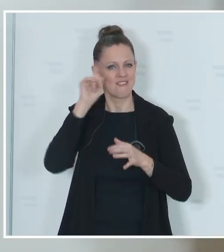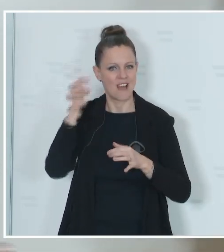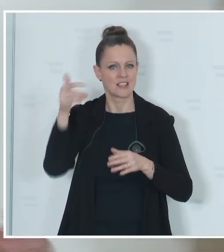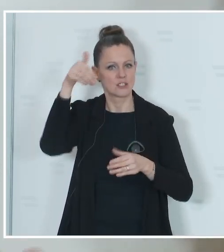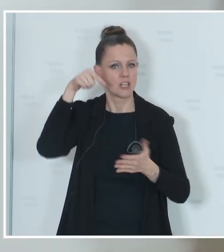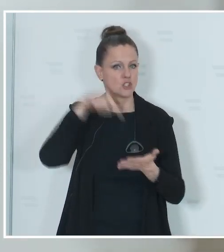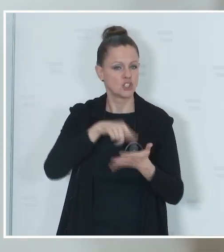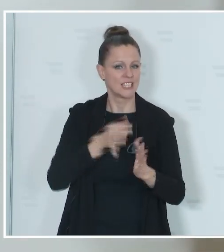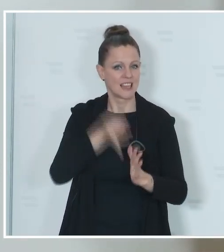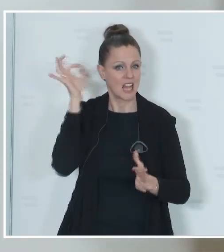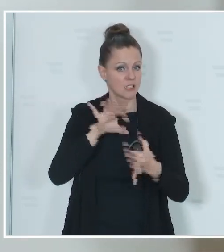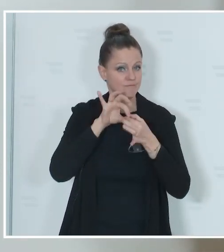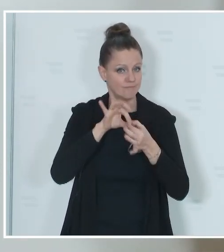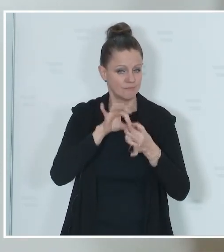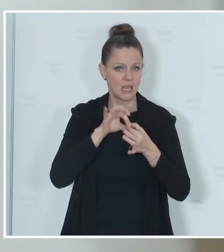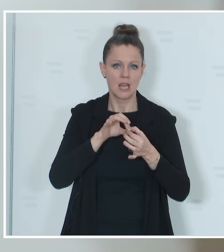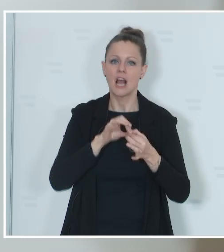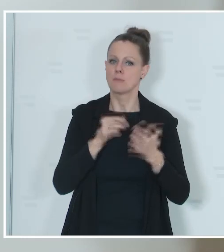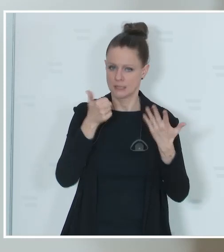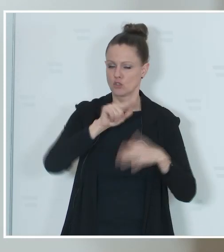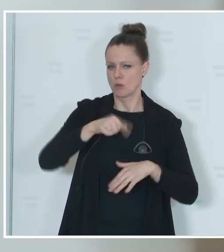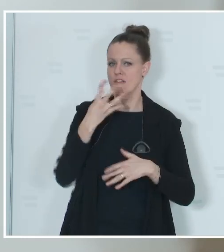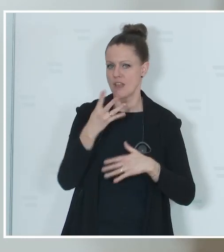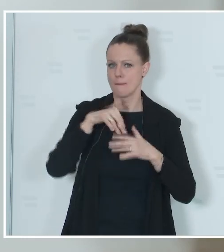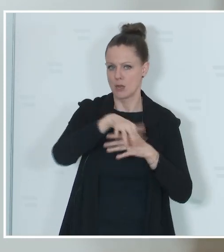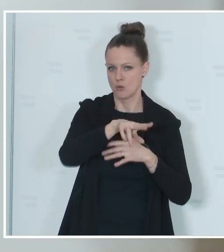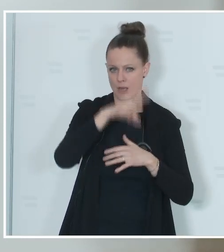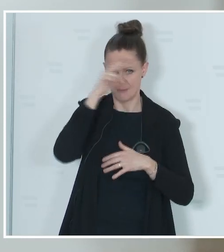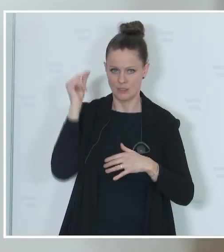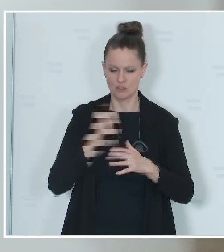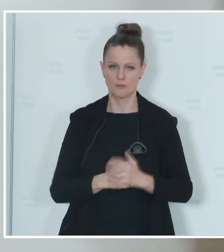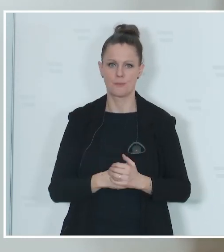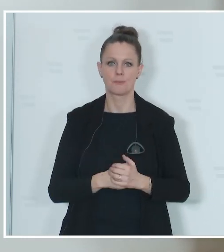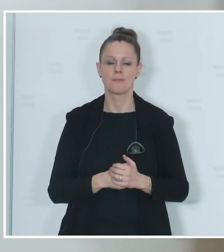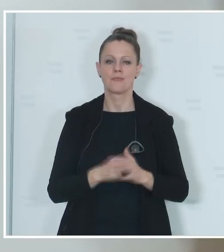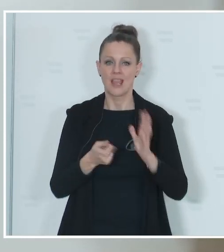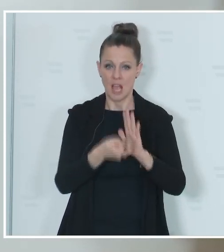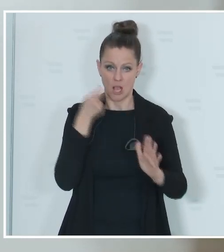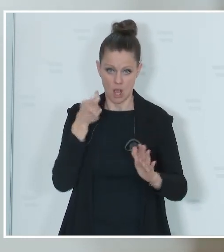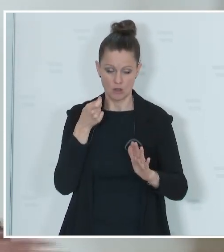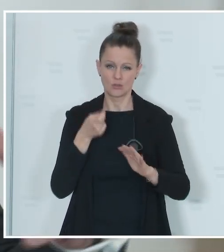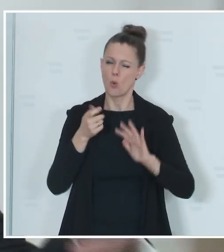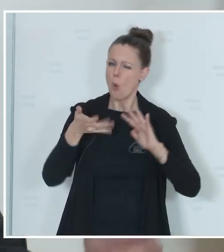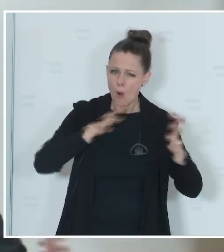aber voraussichtlich knapp 6,4 Millionen Menschen. Von diesen 6,4 Millionen sind circa, auch das sind